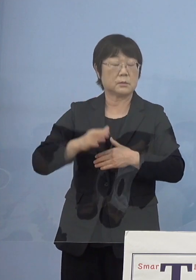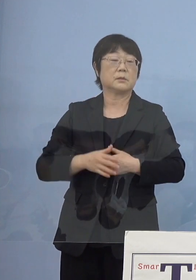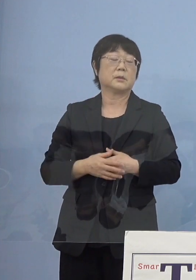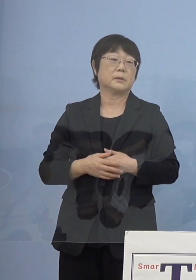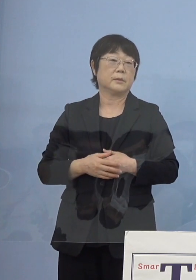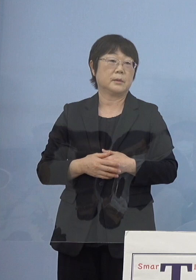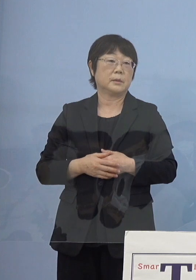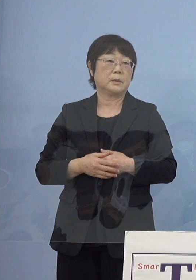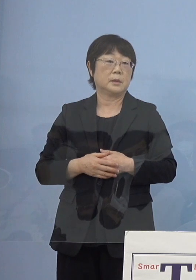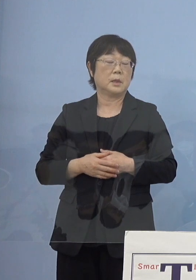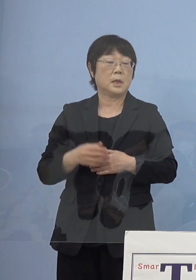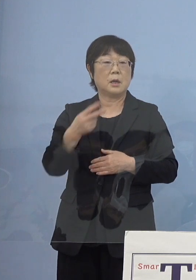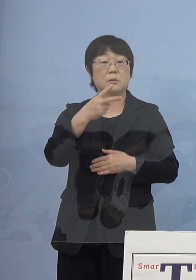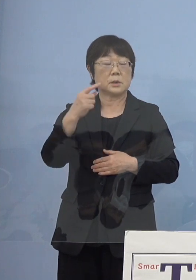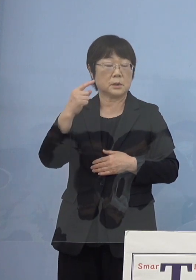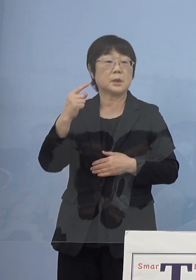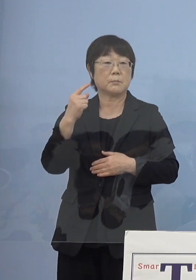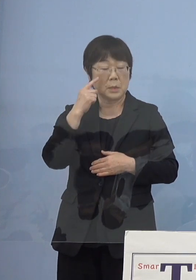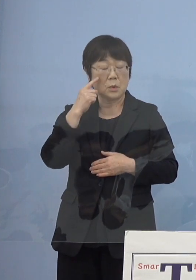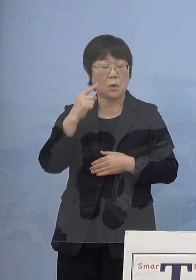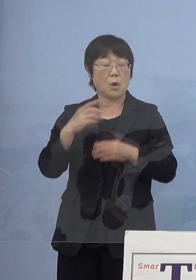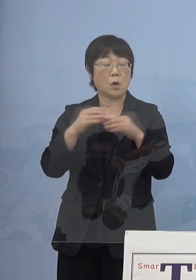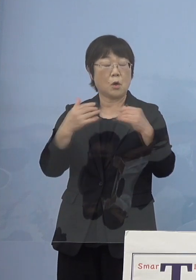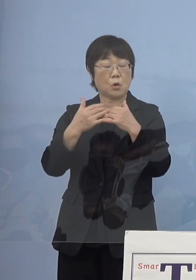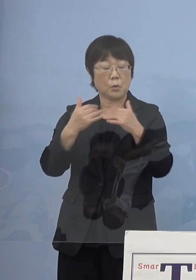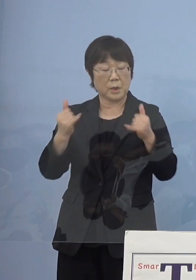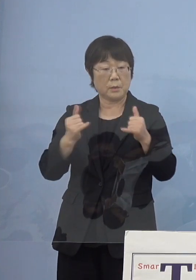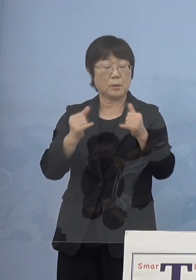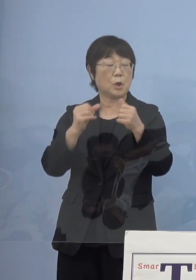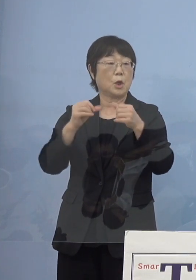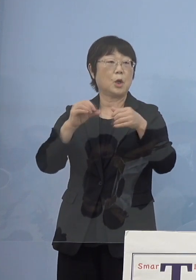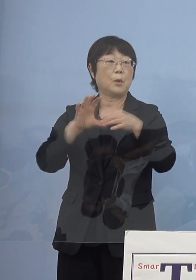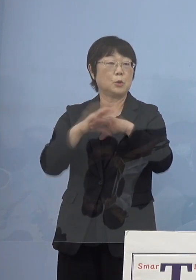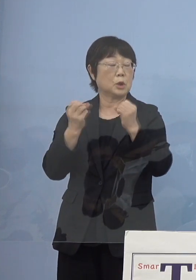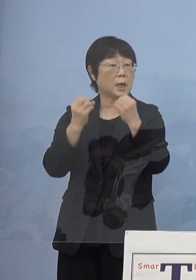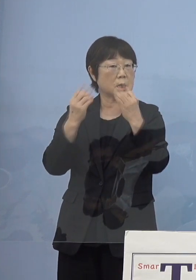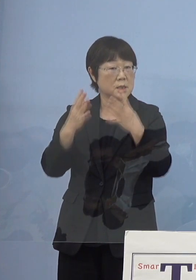そして2度目の国民文化祭 ここの時にもなかなか難しいわよという話があって